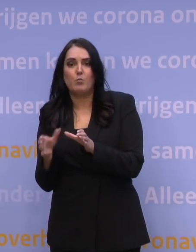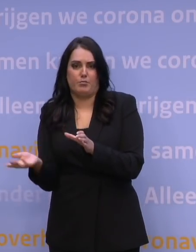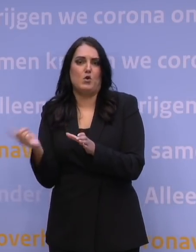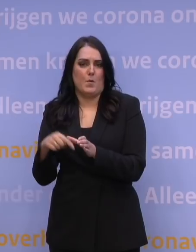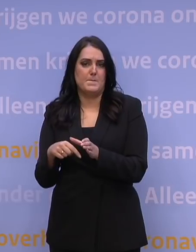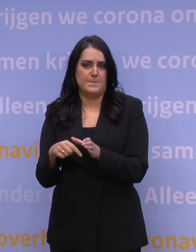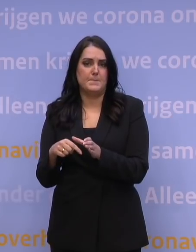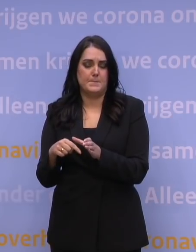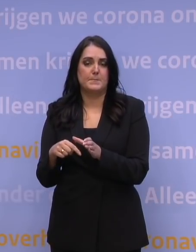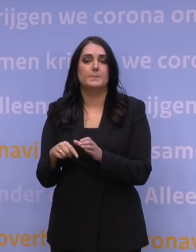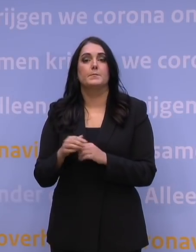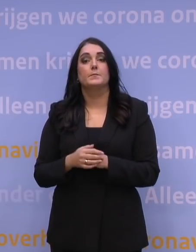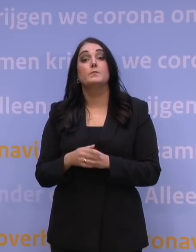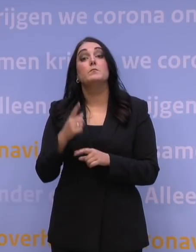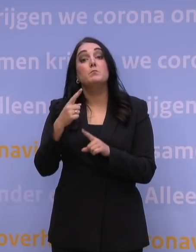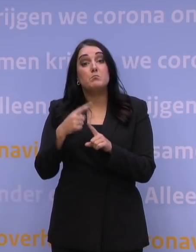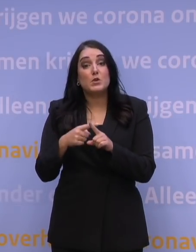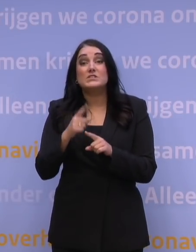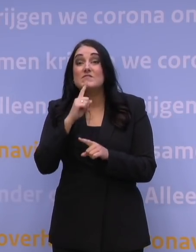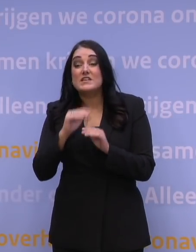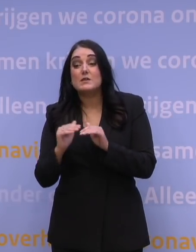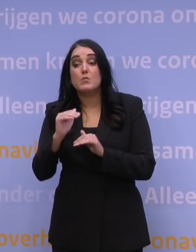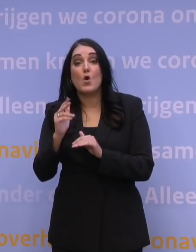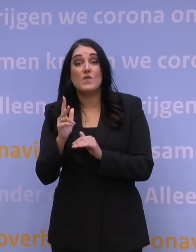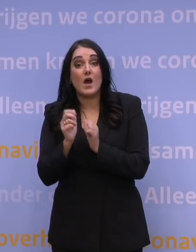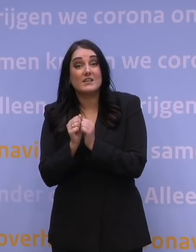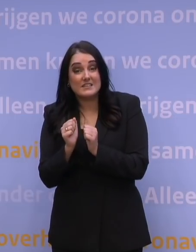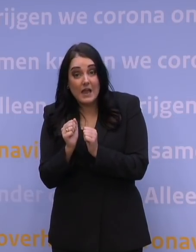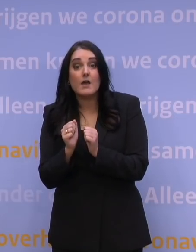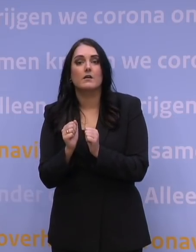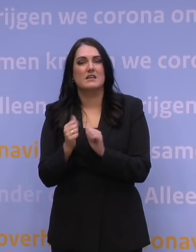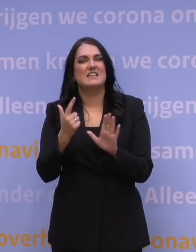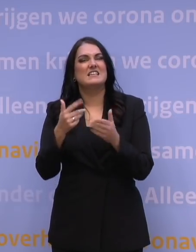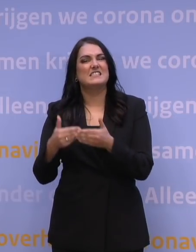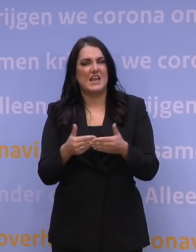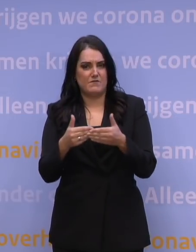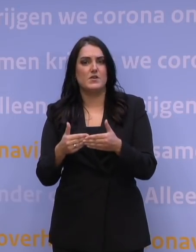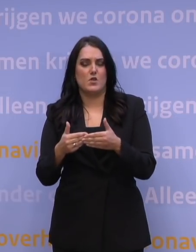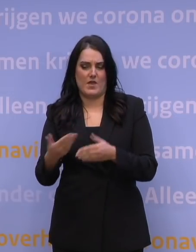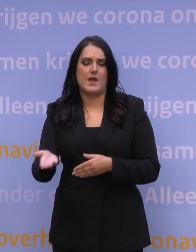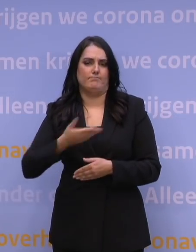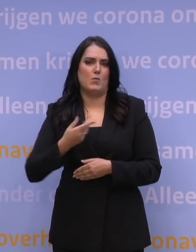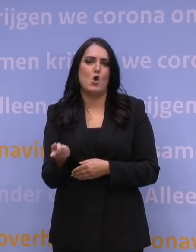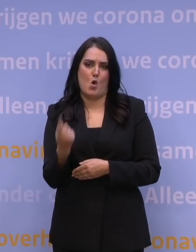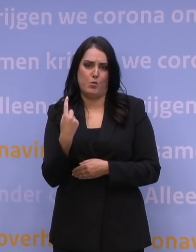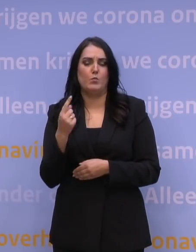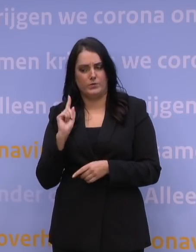En: alle 18-plussers krijgen uiterlijk 7 januari een oproep een afspraak voor hun booster te maken.